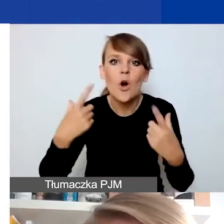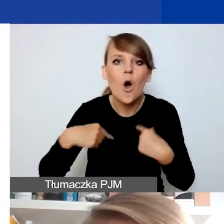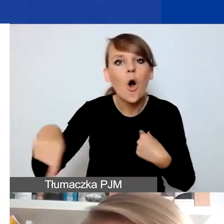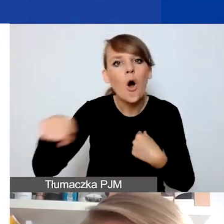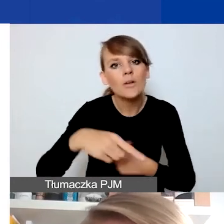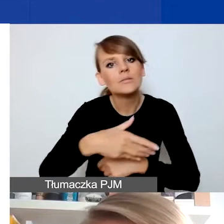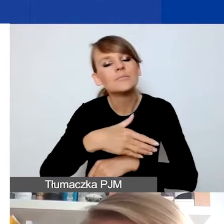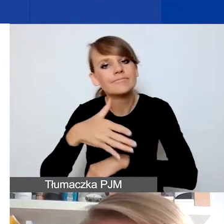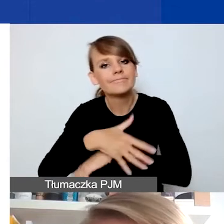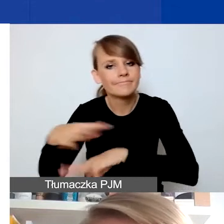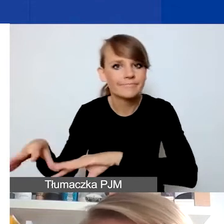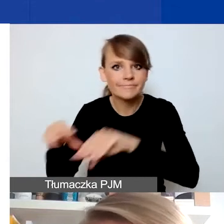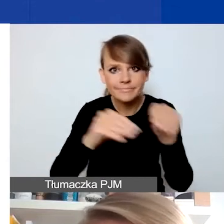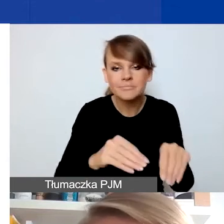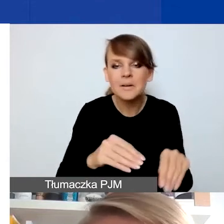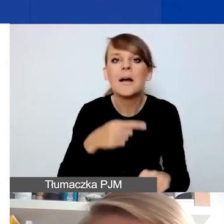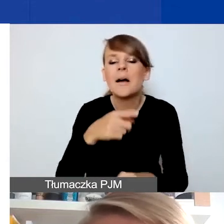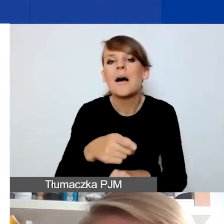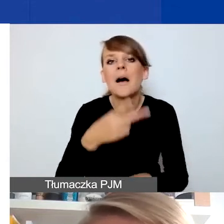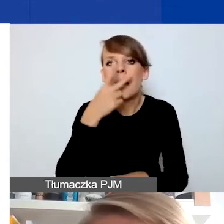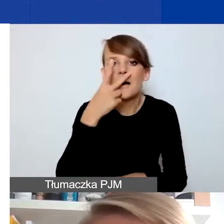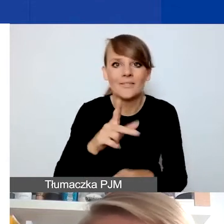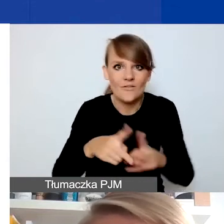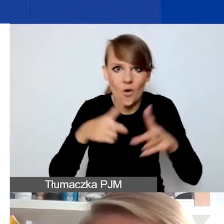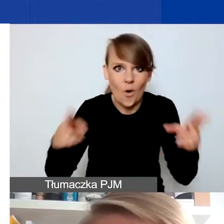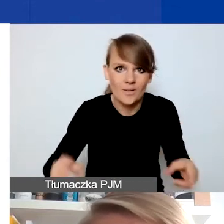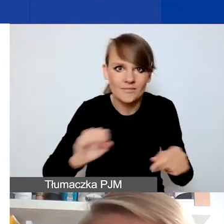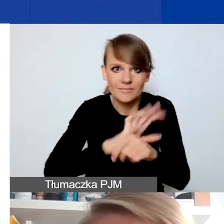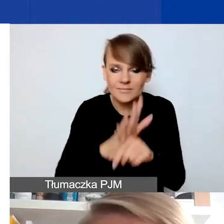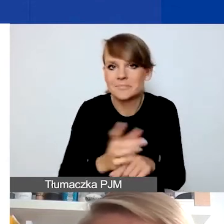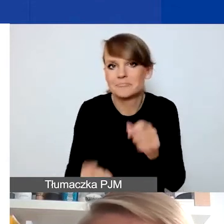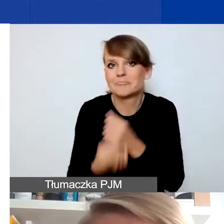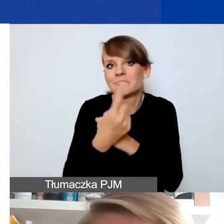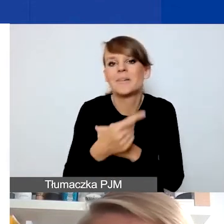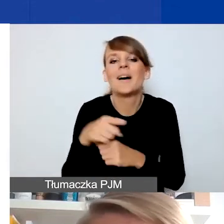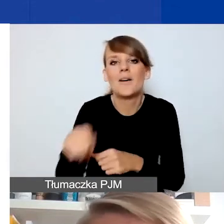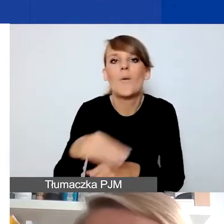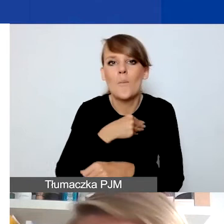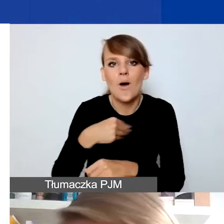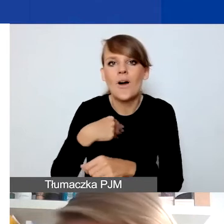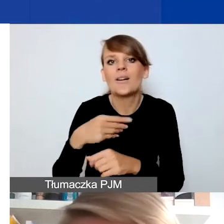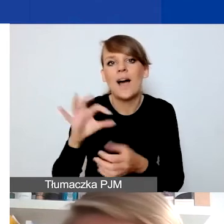Kiedy zaczęła się pandemia, to paradoksalnie poprawiła się sytuacja, jeśli chodzi o przepisy w Polsce dotyczące